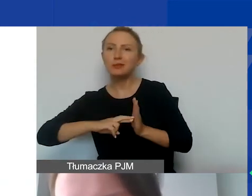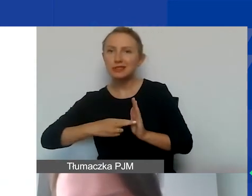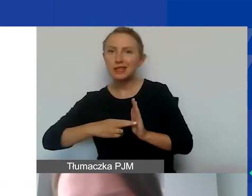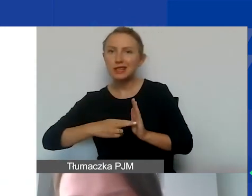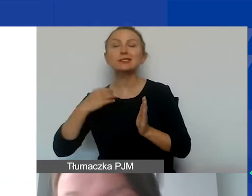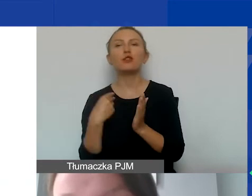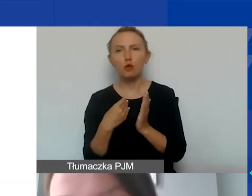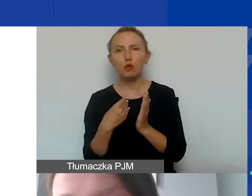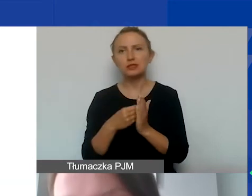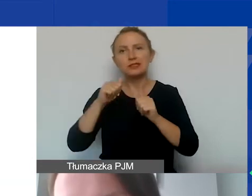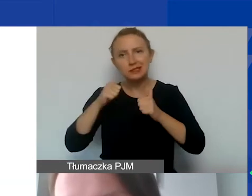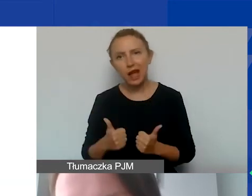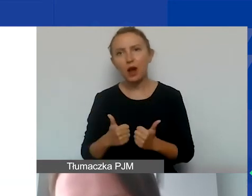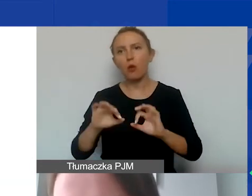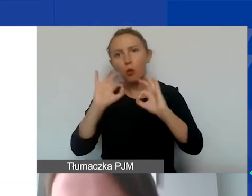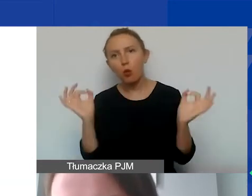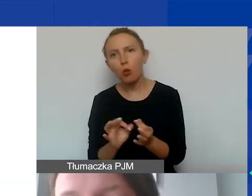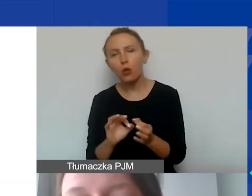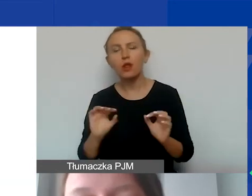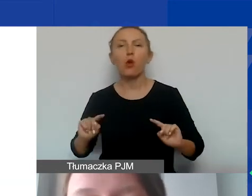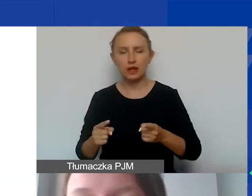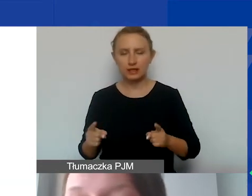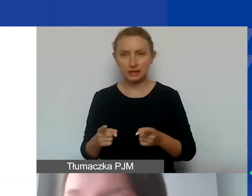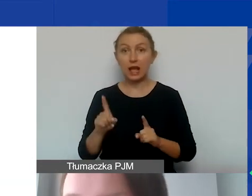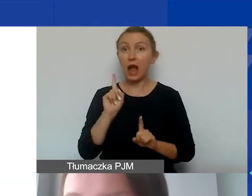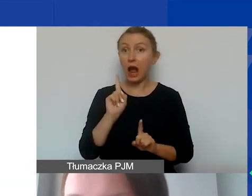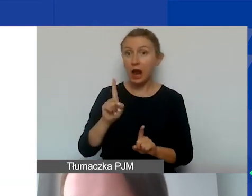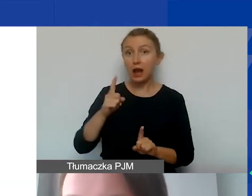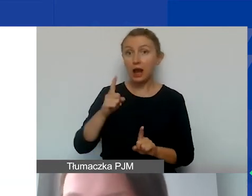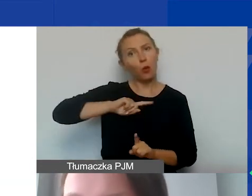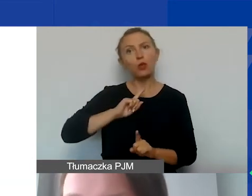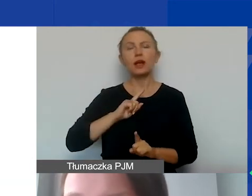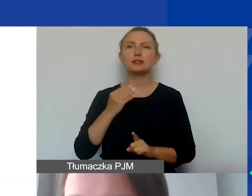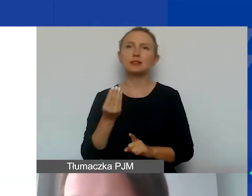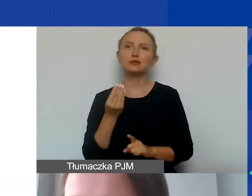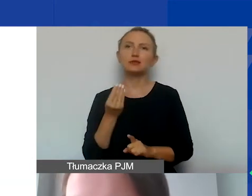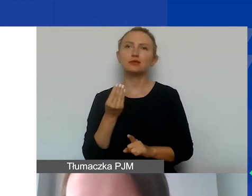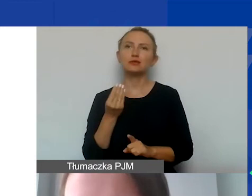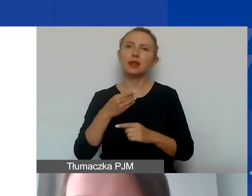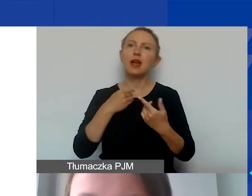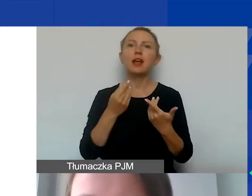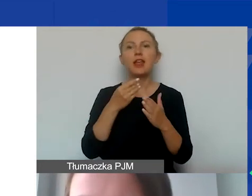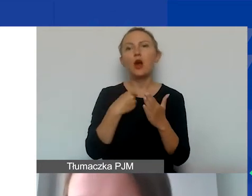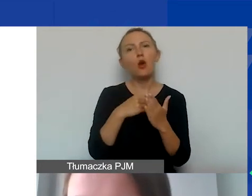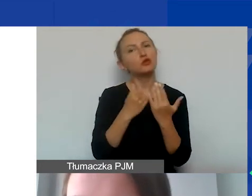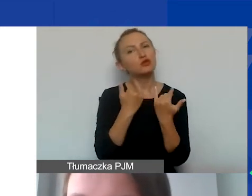kosztami stałymi, ogólnymi organizacji. Natomiast u nas jest tu szczególny katalog tych kosztów, na co zwracam uwagę.